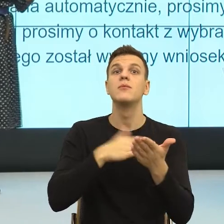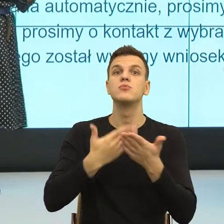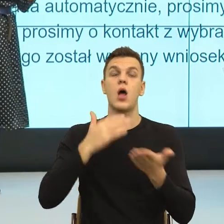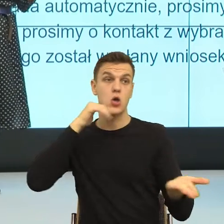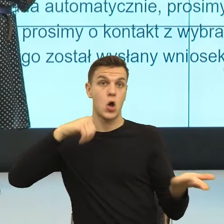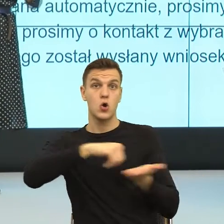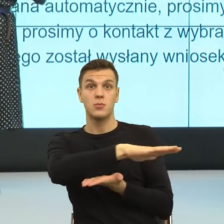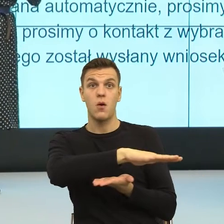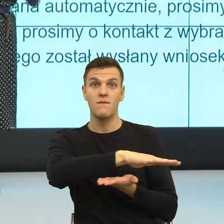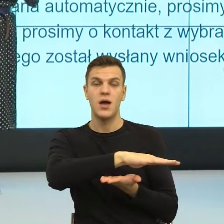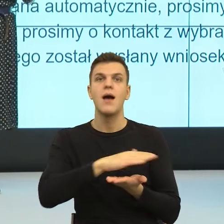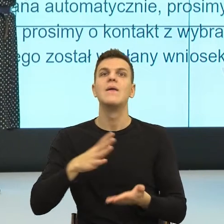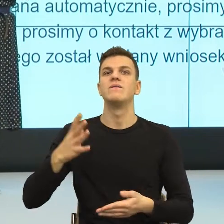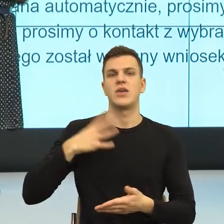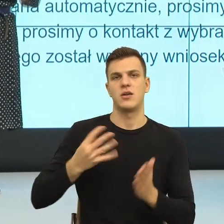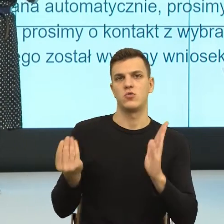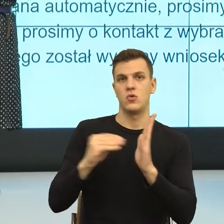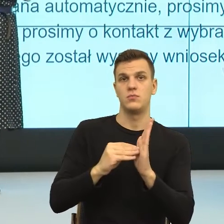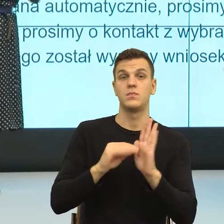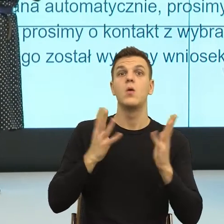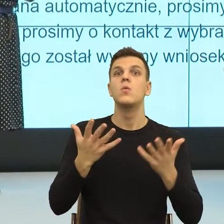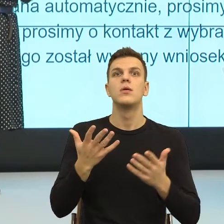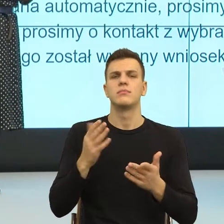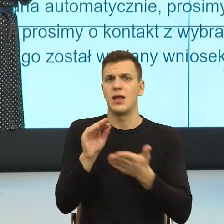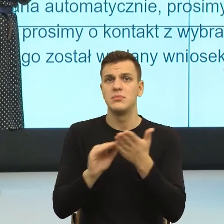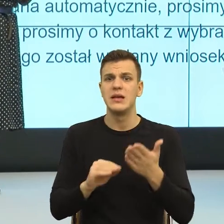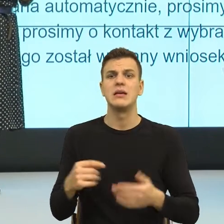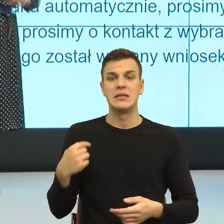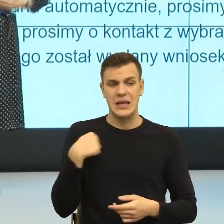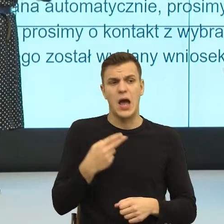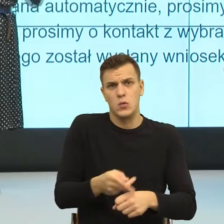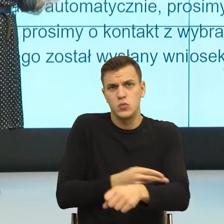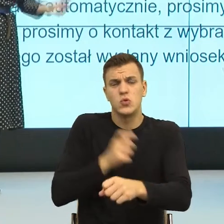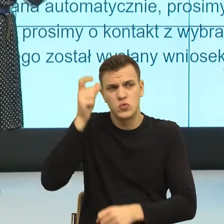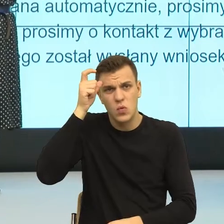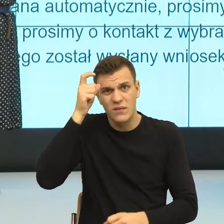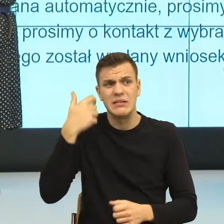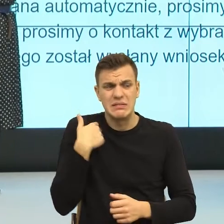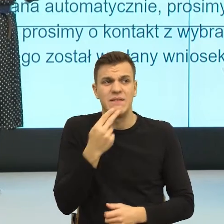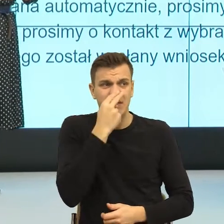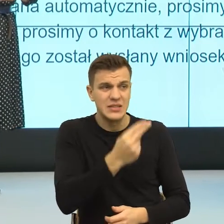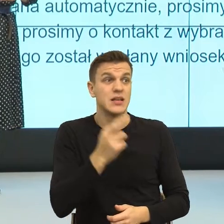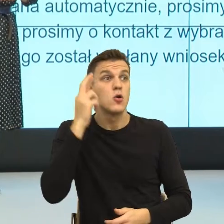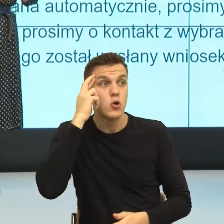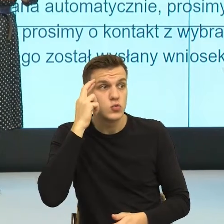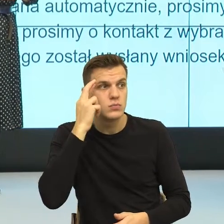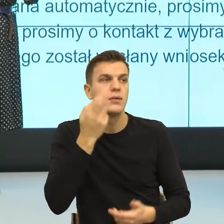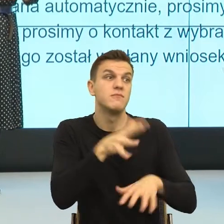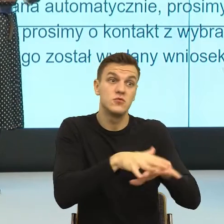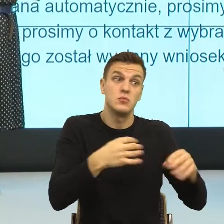To znaczy ja jako człowiek rozumiem, widzę, współczuję ci. Natomiast prawo nie pozwala mi i teraz zobaczcie Państwo,